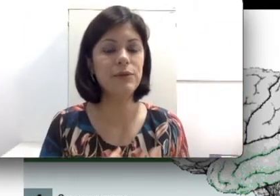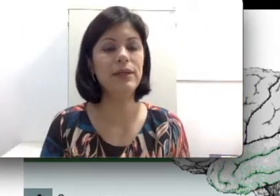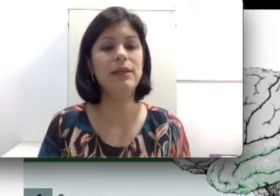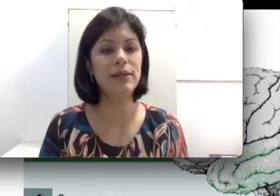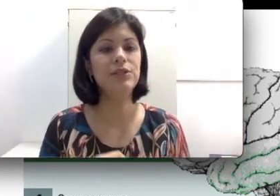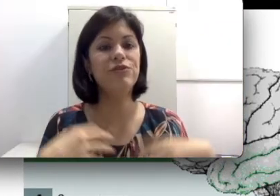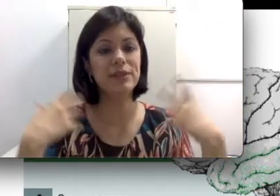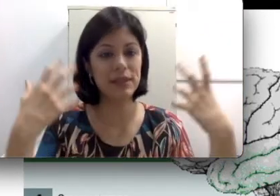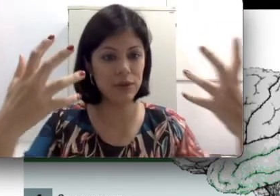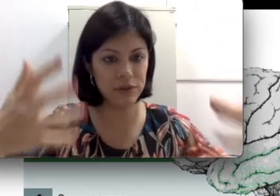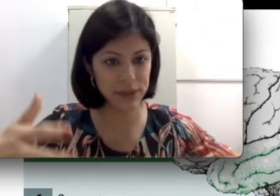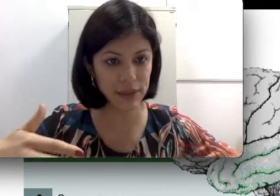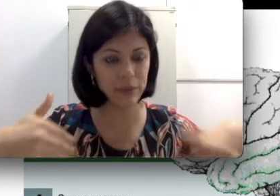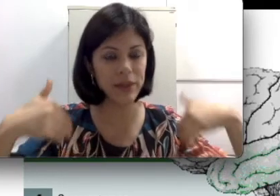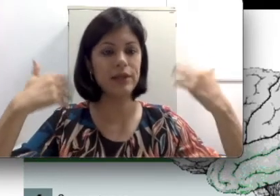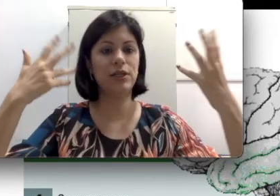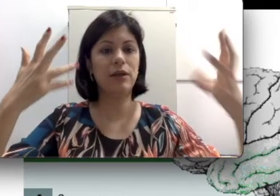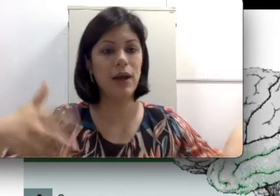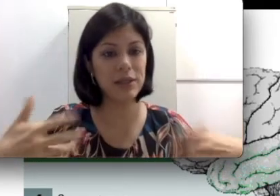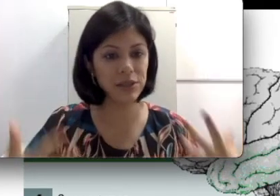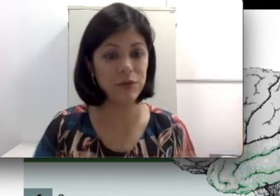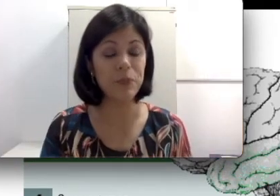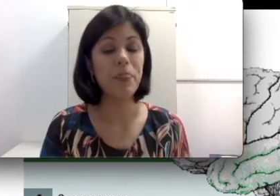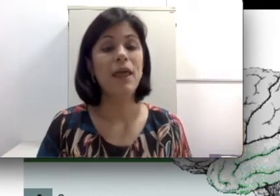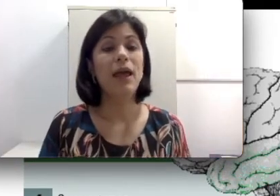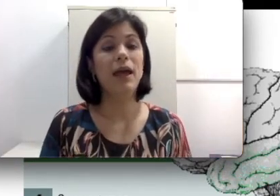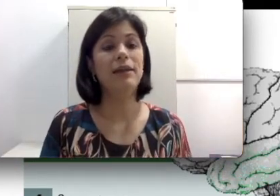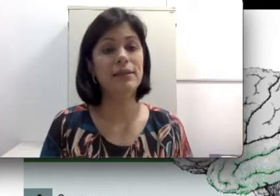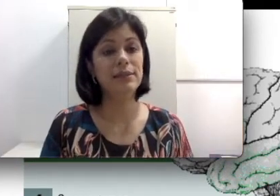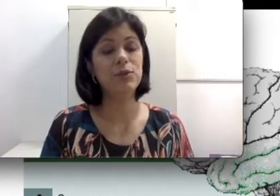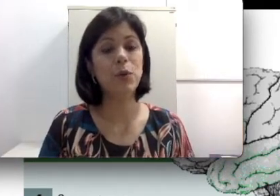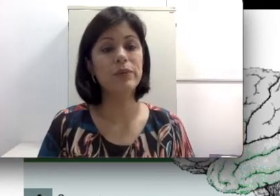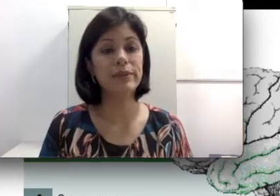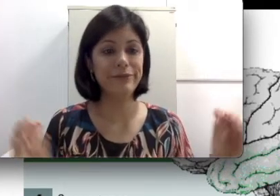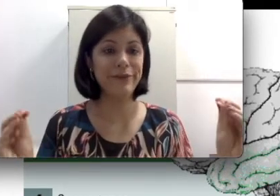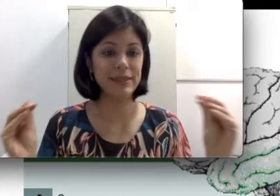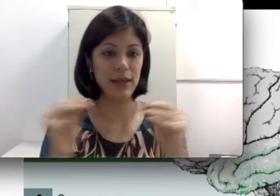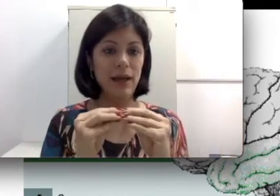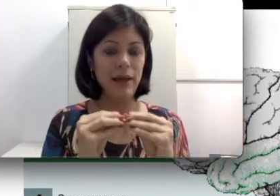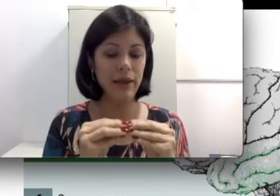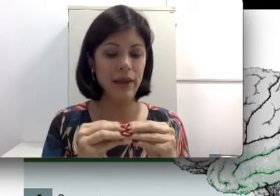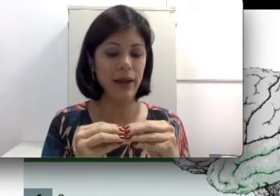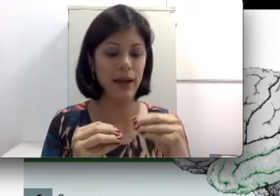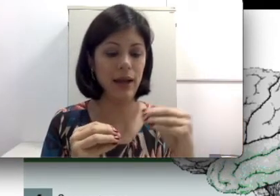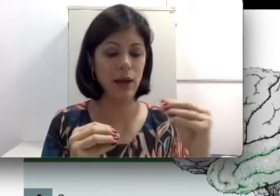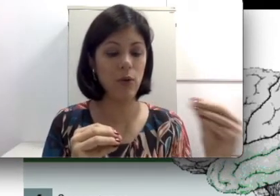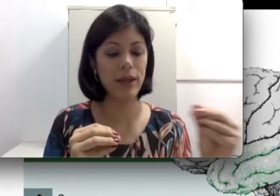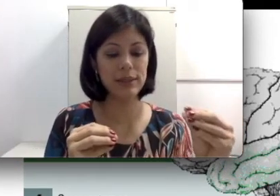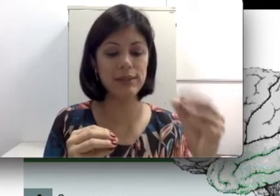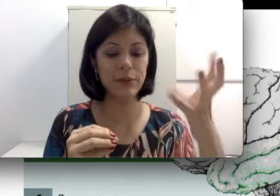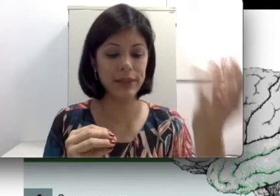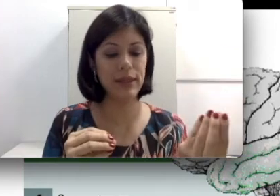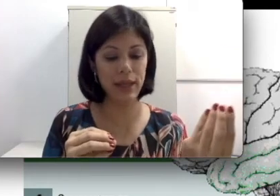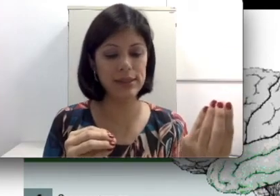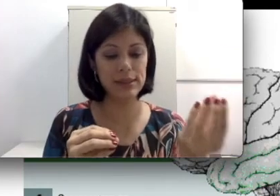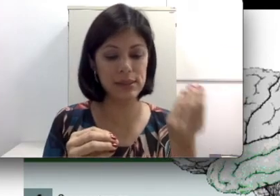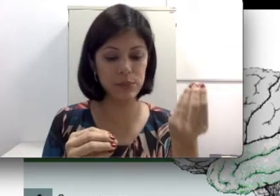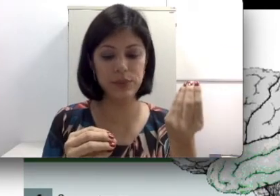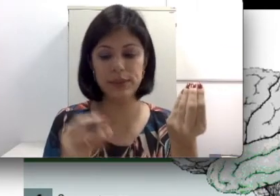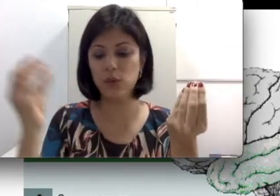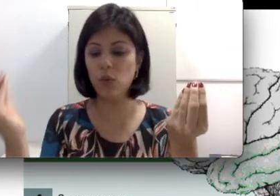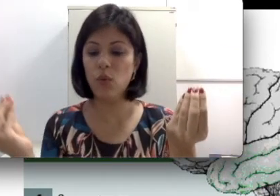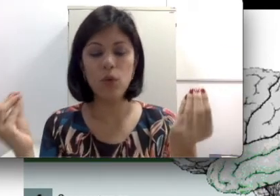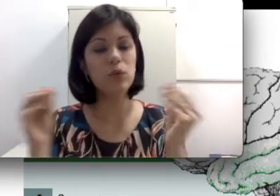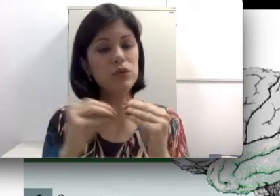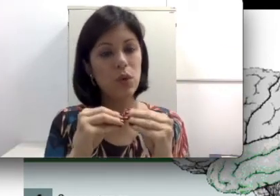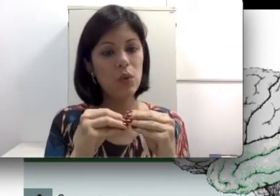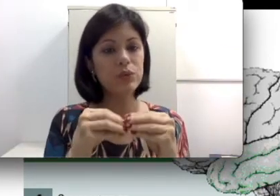de fazer quando você interprete, faça a correlação entre esses inputs com os sons